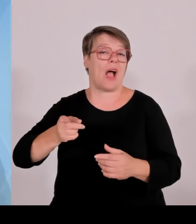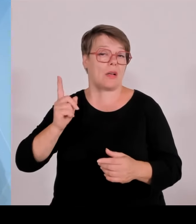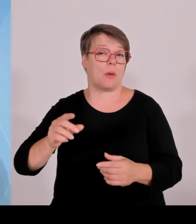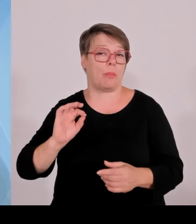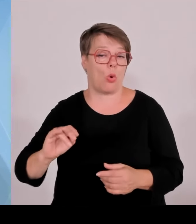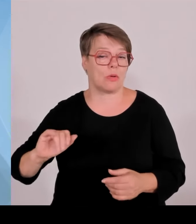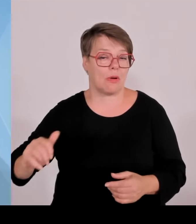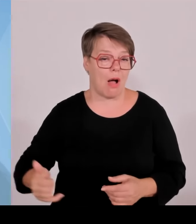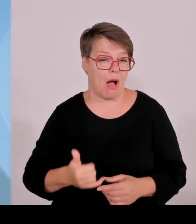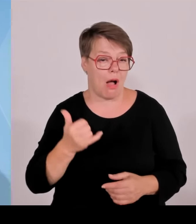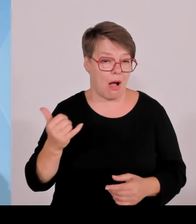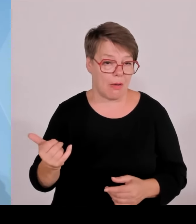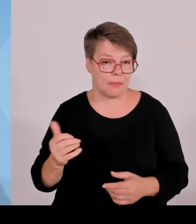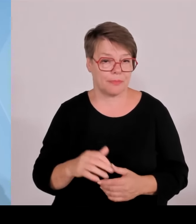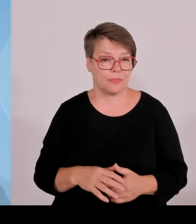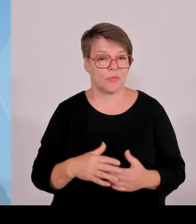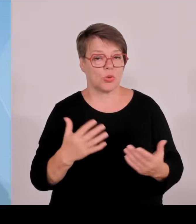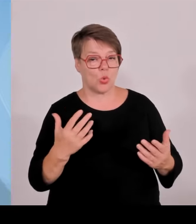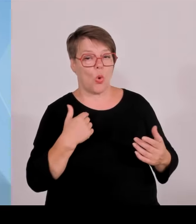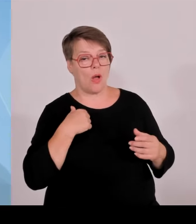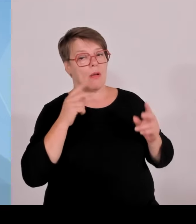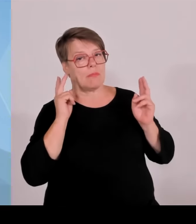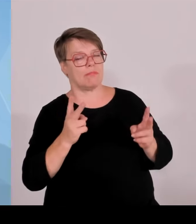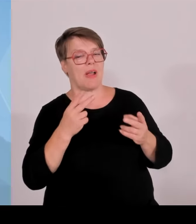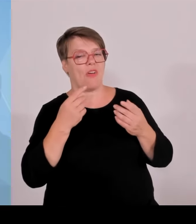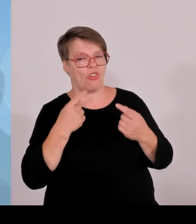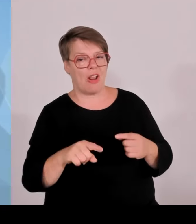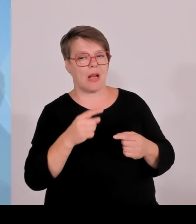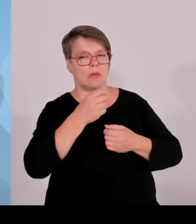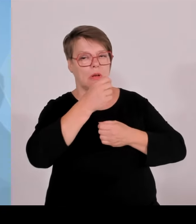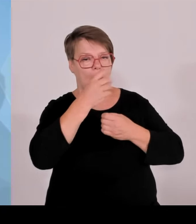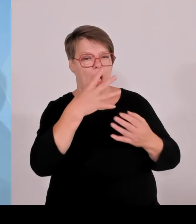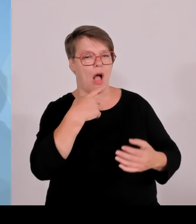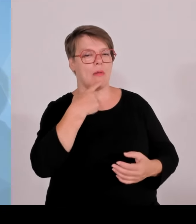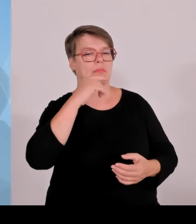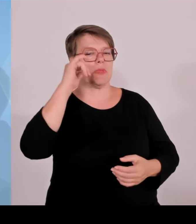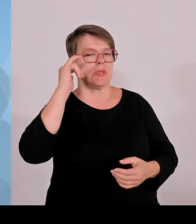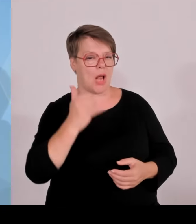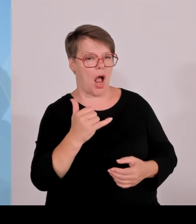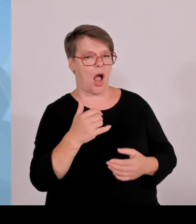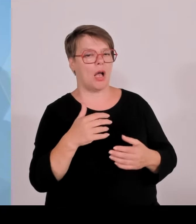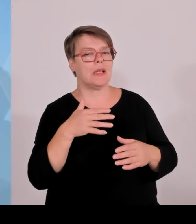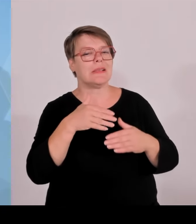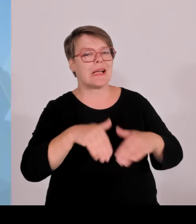die gemacht wurden jetzt in den letzten Wochen, die ganz generell ja auch gemacht werden